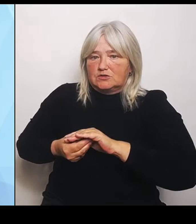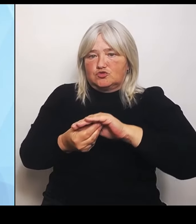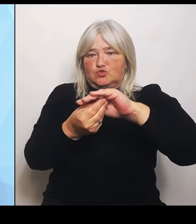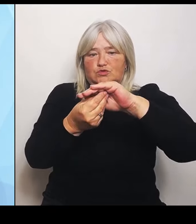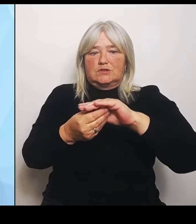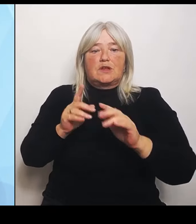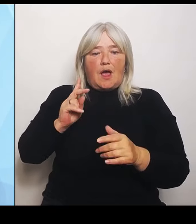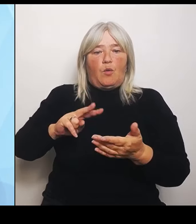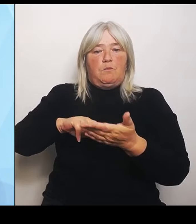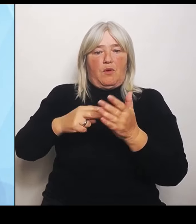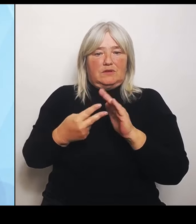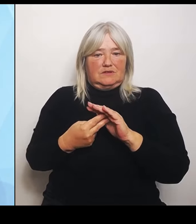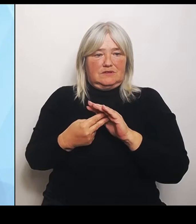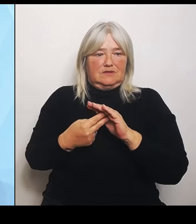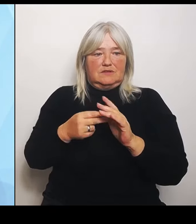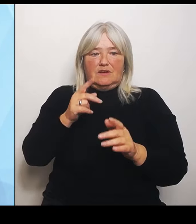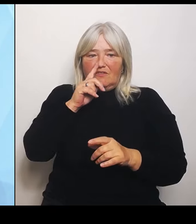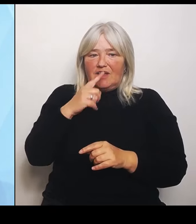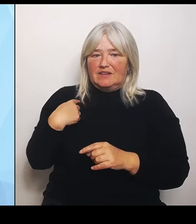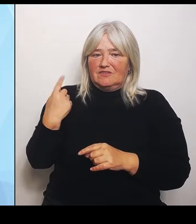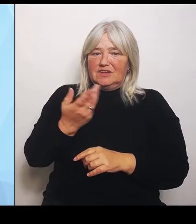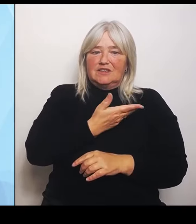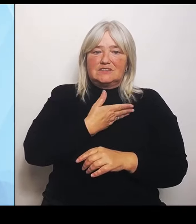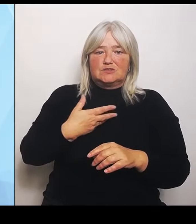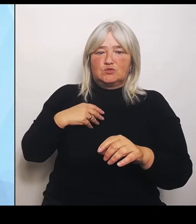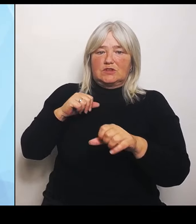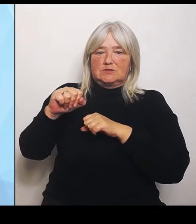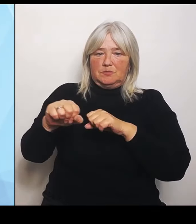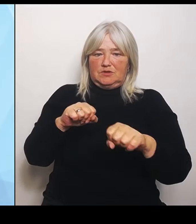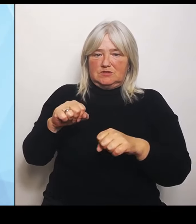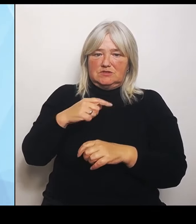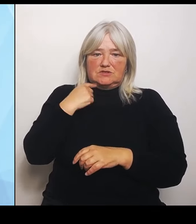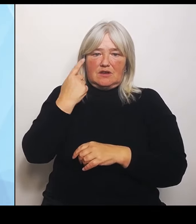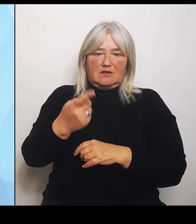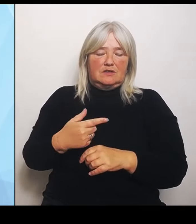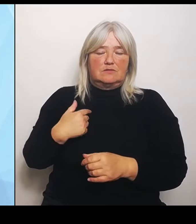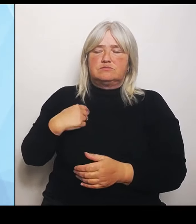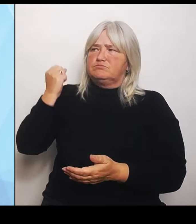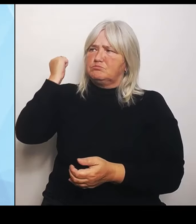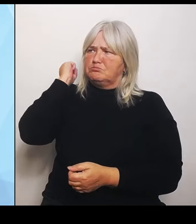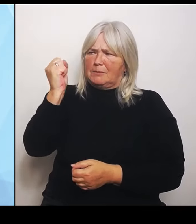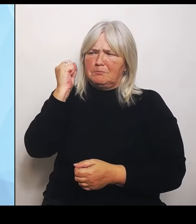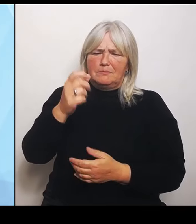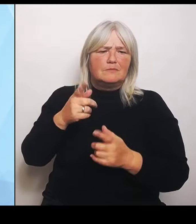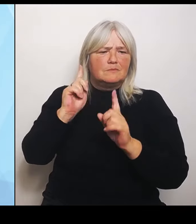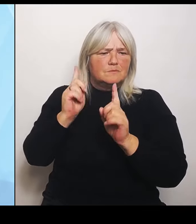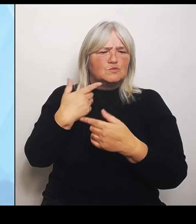sozusagen unseren Stempel aufsetzen und als Behörde sagen, dass dieser Prozess in Ordnung ist und dass der klar geht.